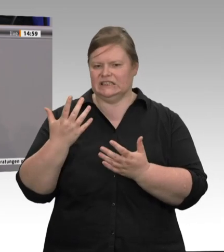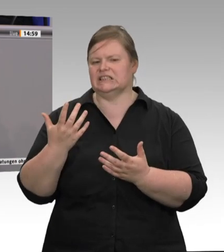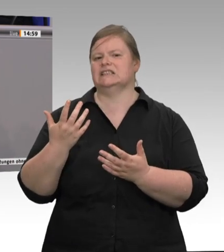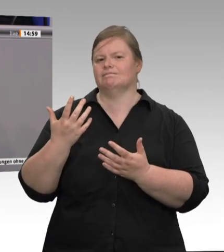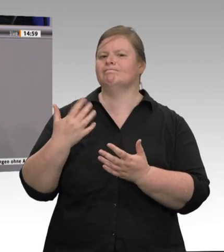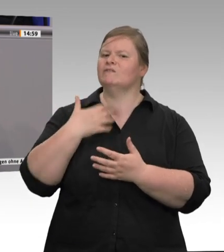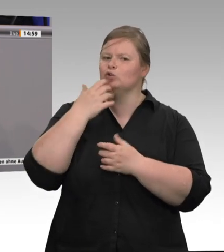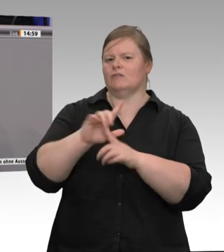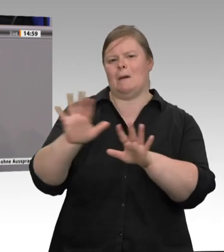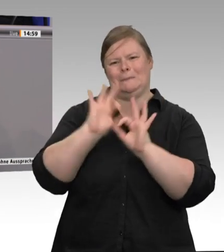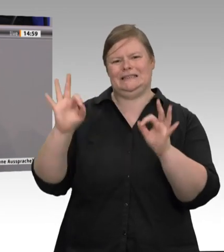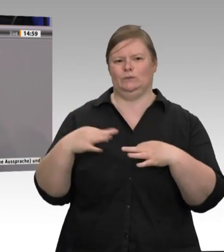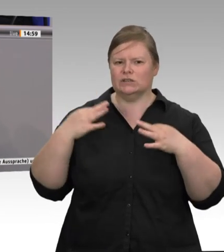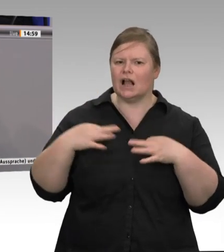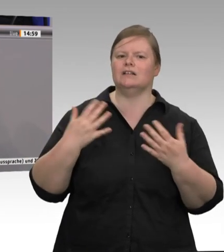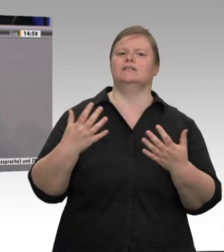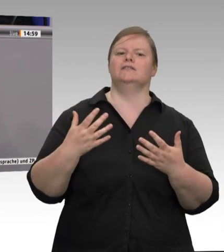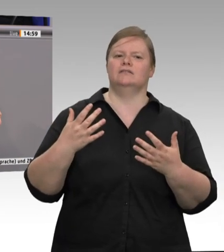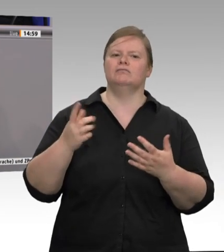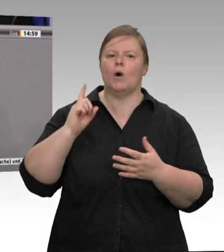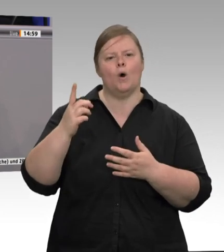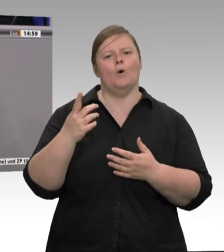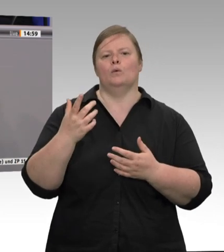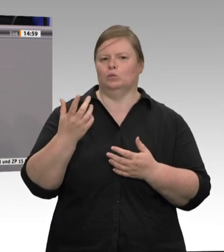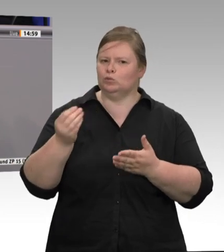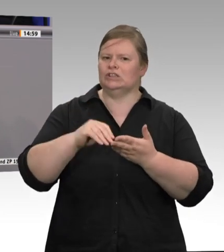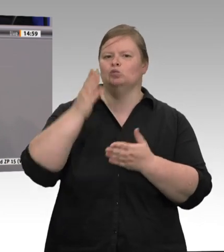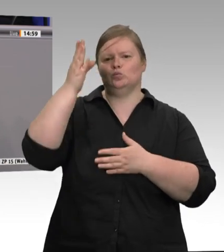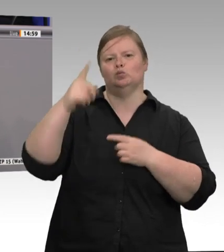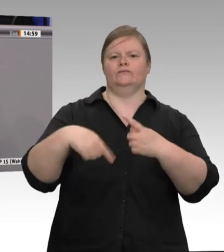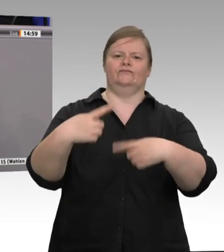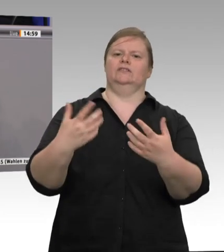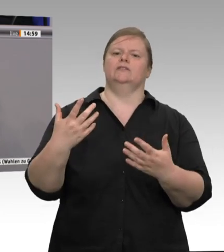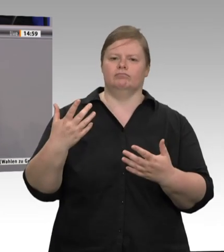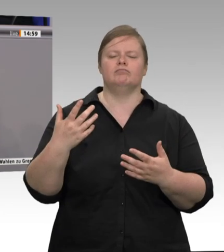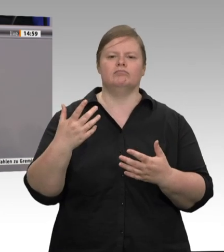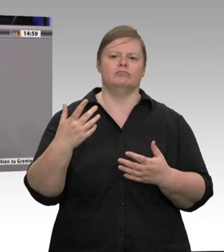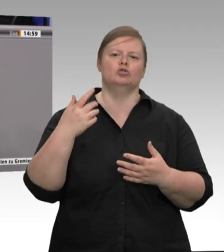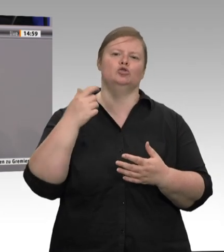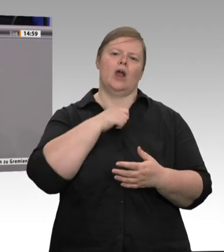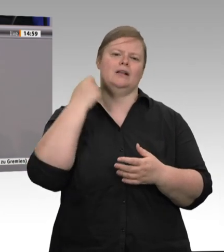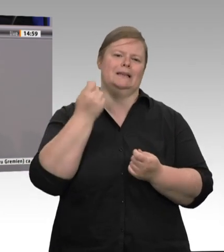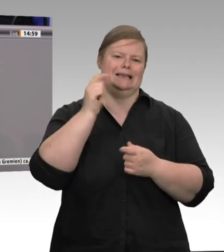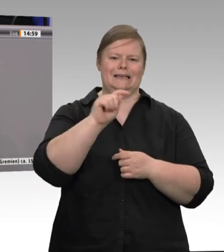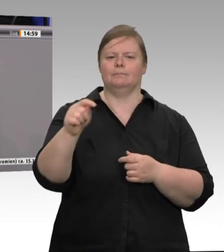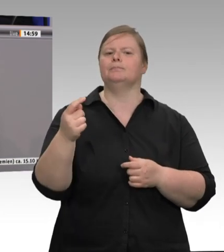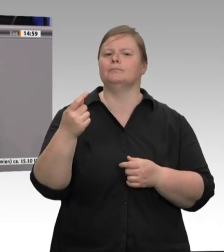und sonstige Gegebenheiten eine besondere Anfälligkeit gibt, dies sehr schnell in technischer Hinsicht abgestellt werden kann, damit zukünftig Mitarbeiterinnen und